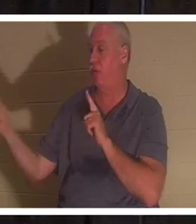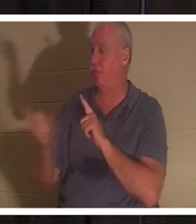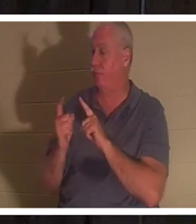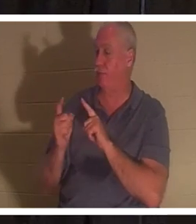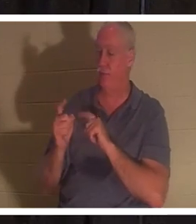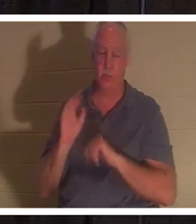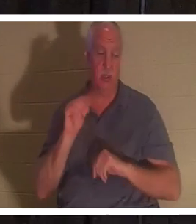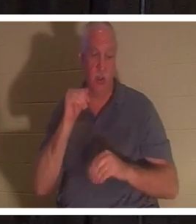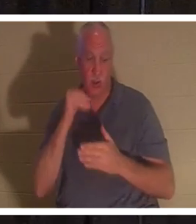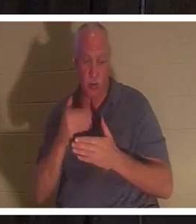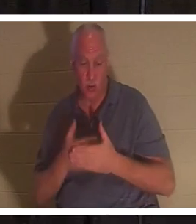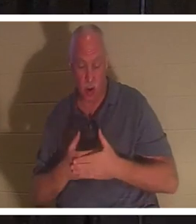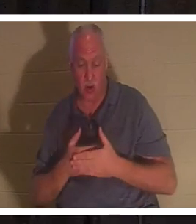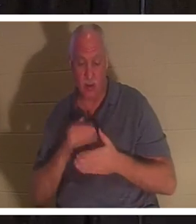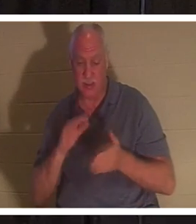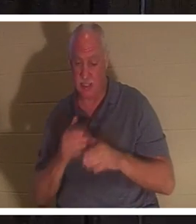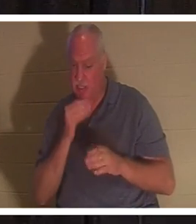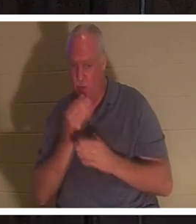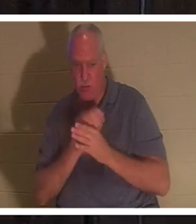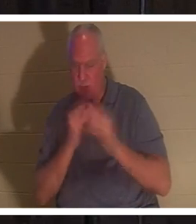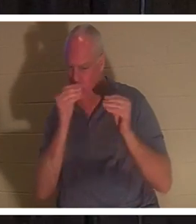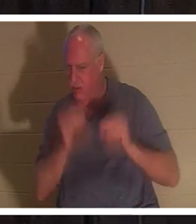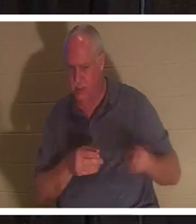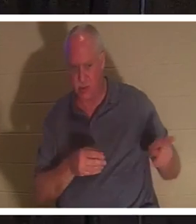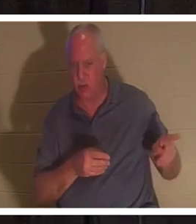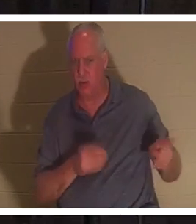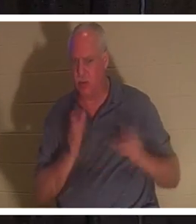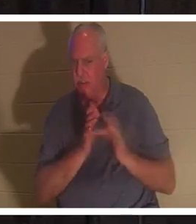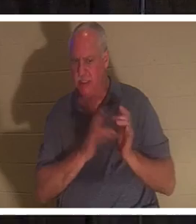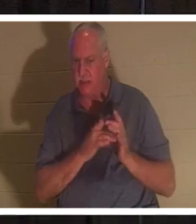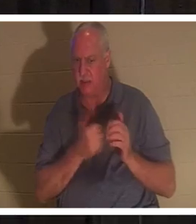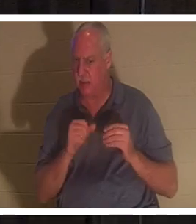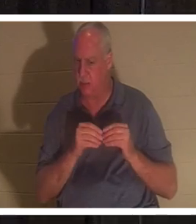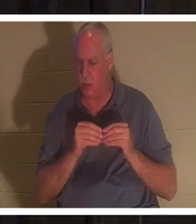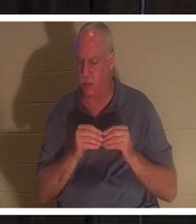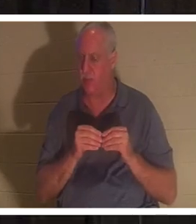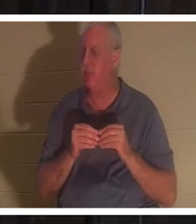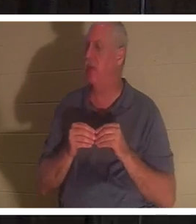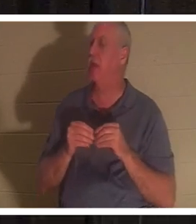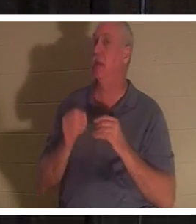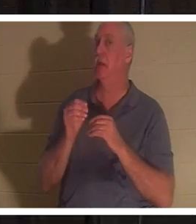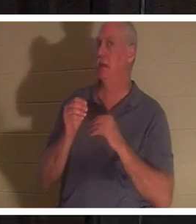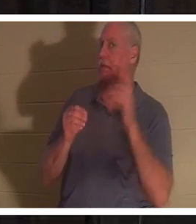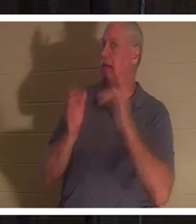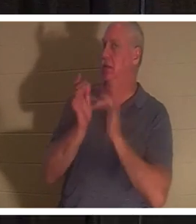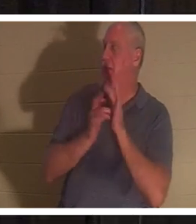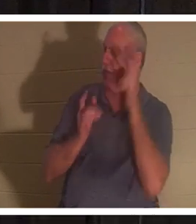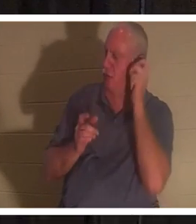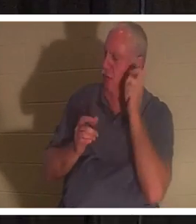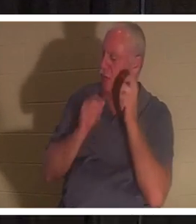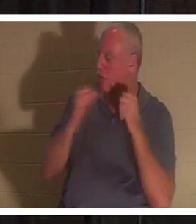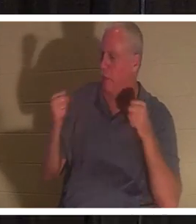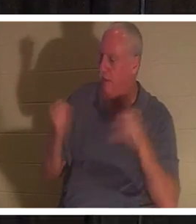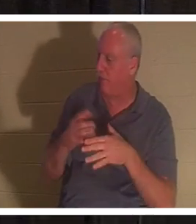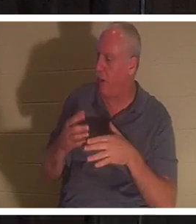अब और परेशान मत करो।' यह सुनकर यीशु ने याइर से कहा, मत डर, विश्वास कर, तो वह